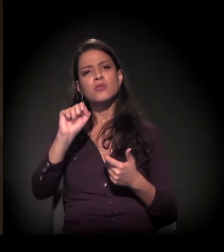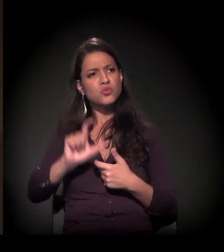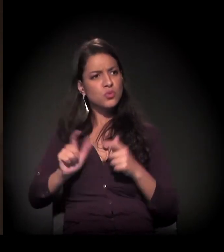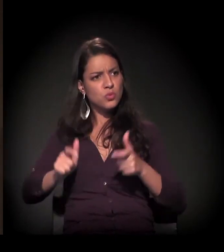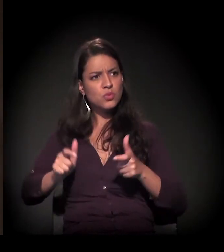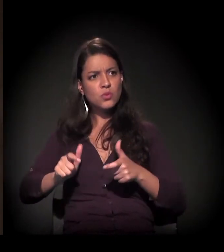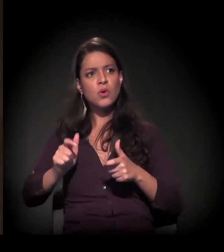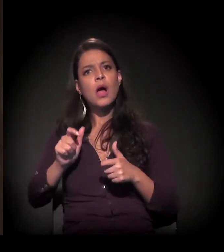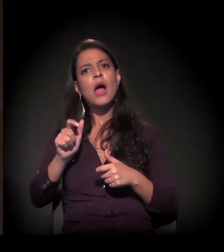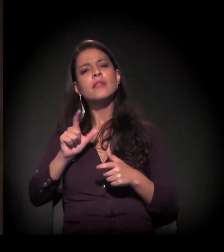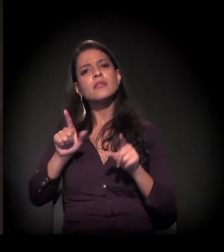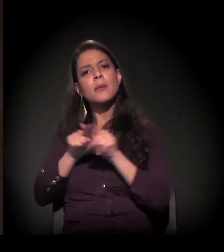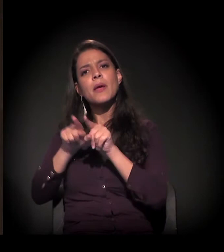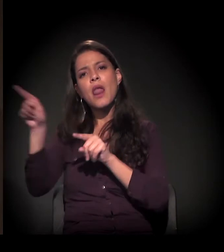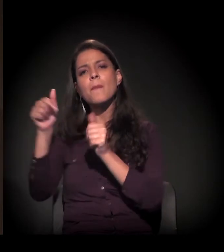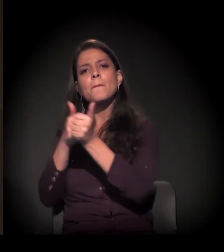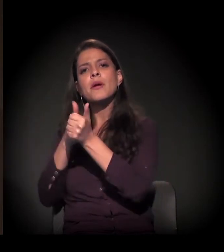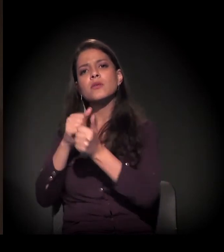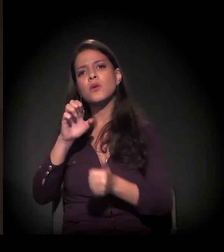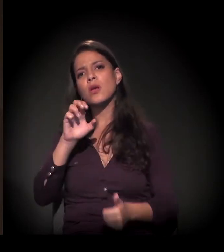onde ela trabalha, por exemplo,